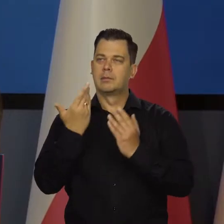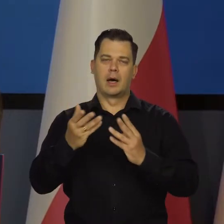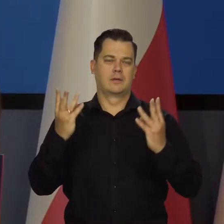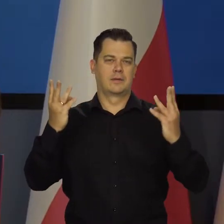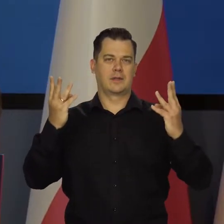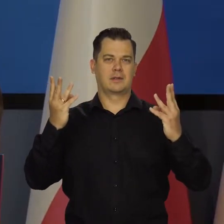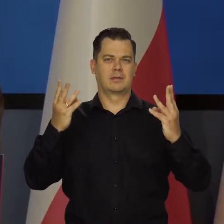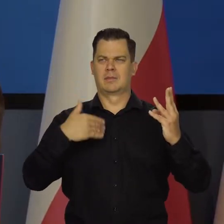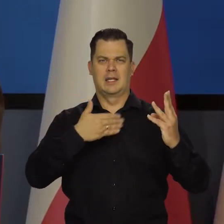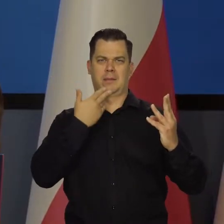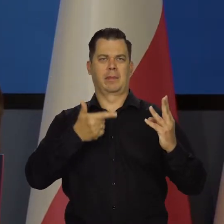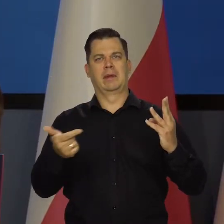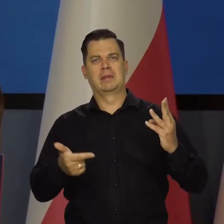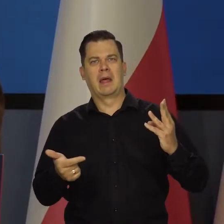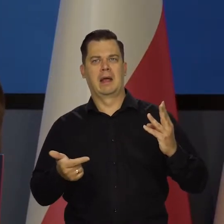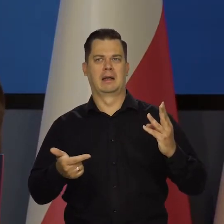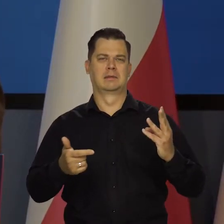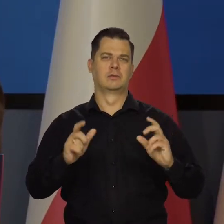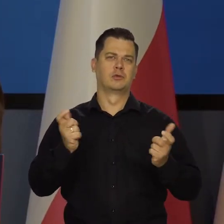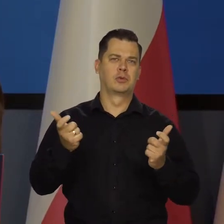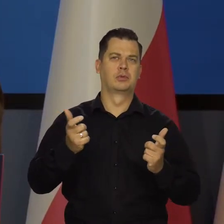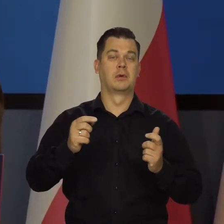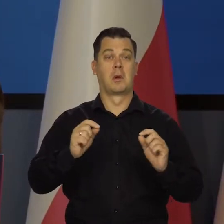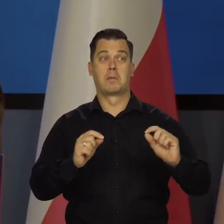My nie mamy żadnych interesów ani w wysokich stopach, ani w niskich.